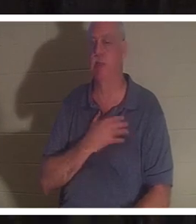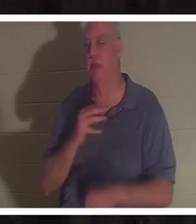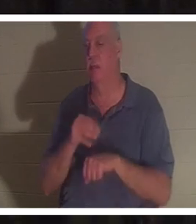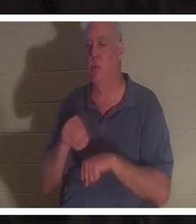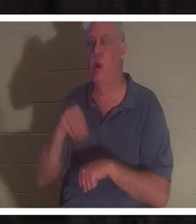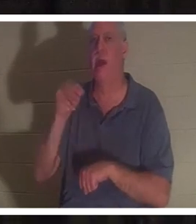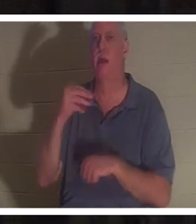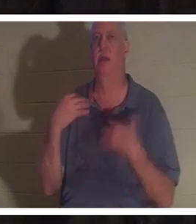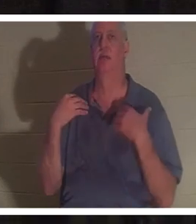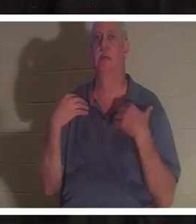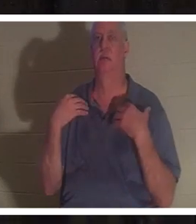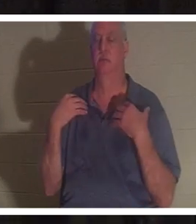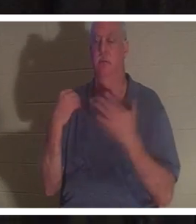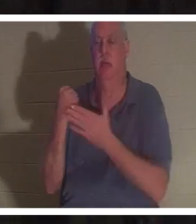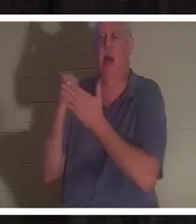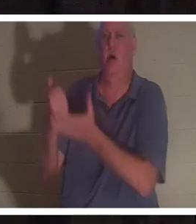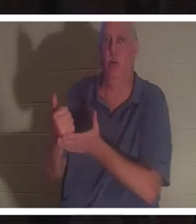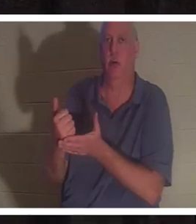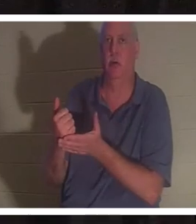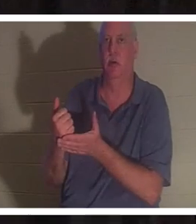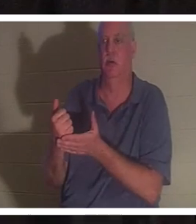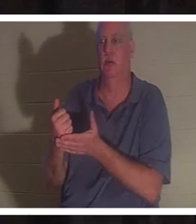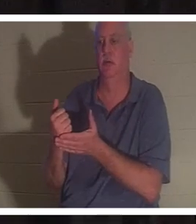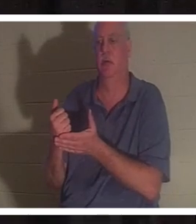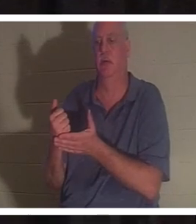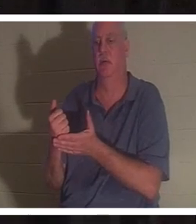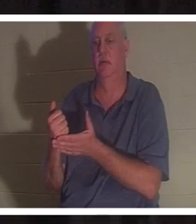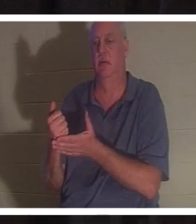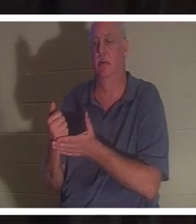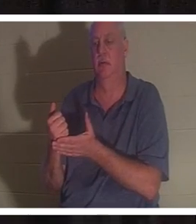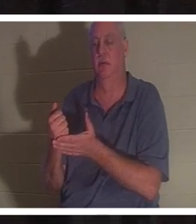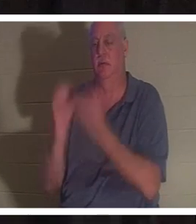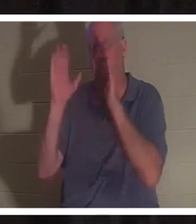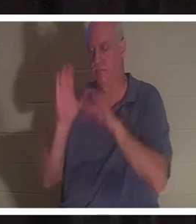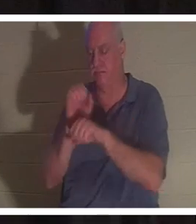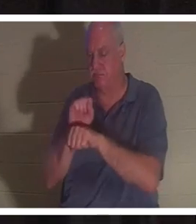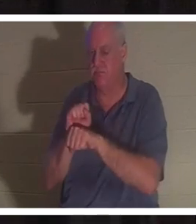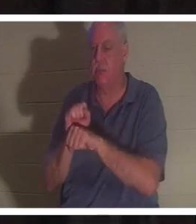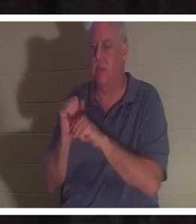给予她生命，并恢复她的生命。如果不是上帝的恩典，